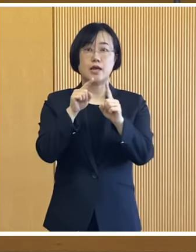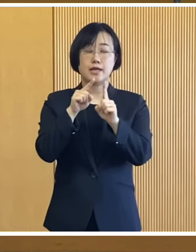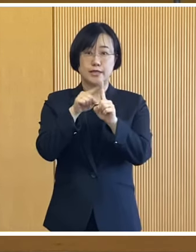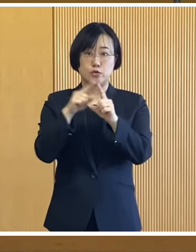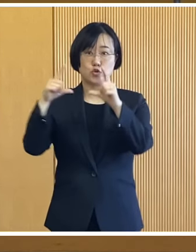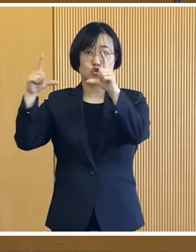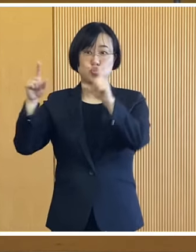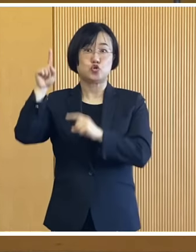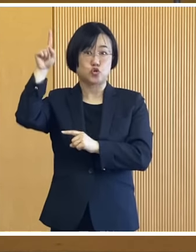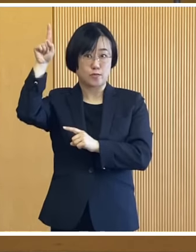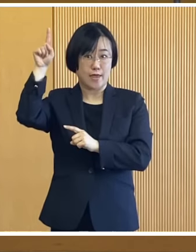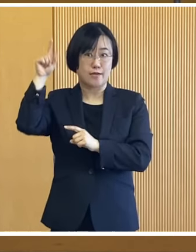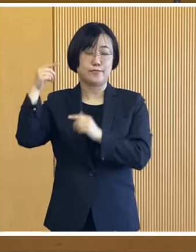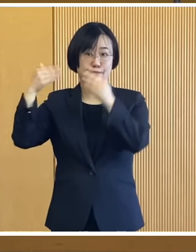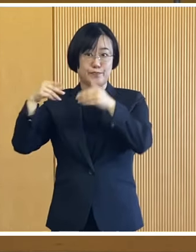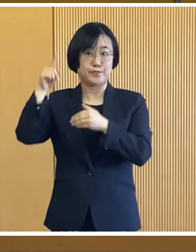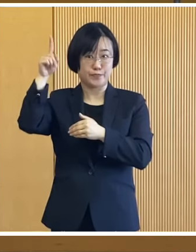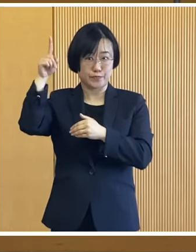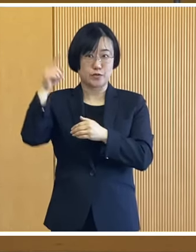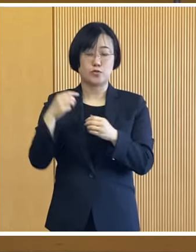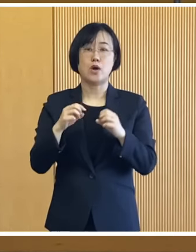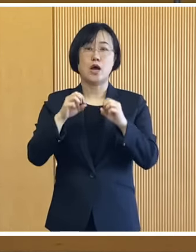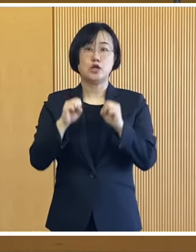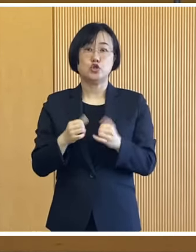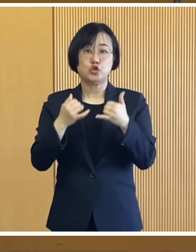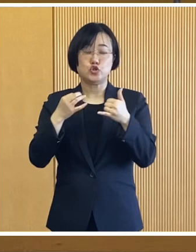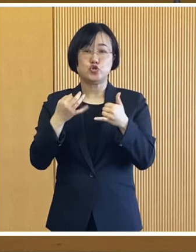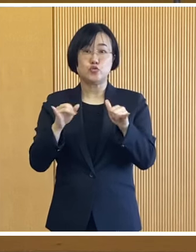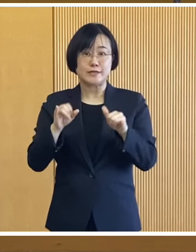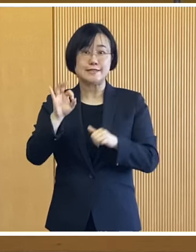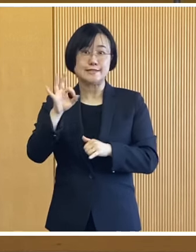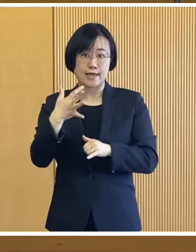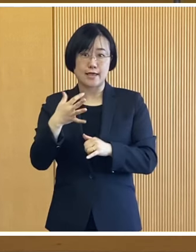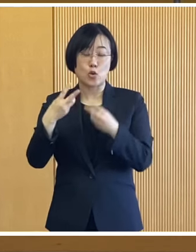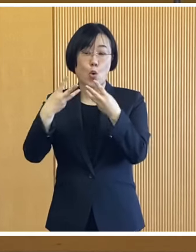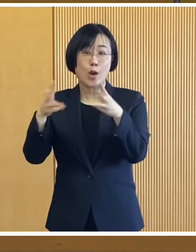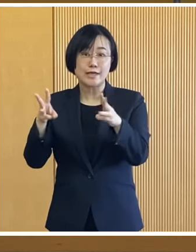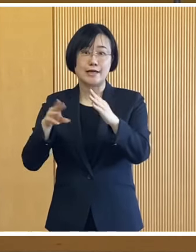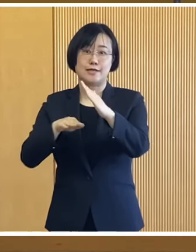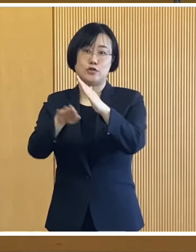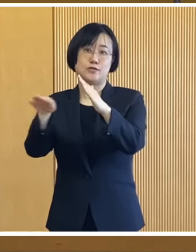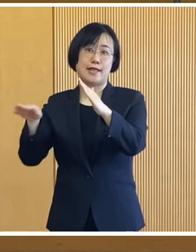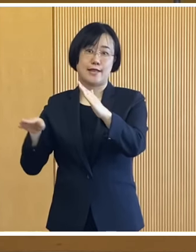1つ目は令和5年度の 住民税非課税世帯を 対象とした給付金で